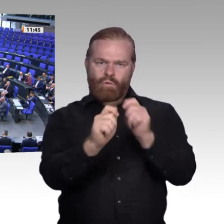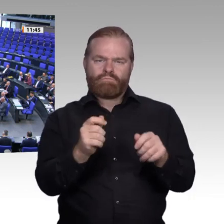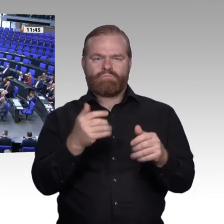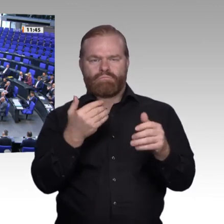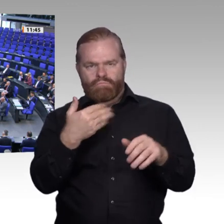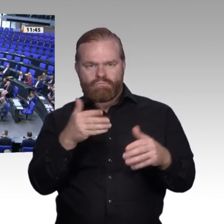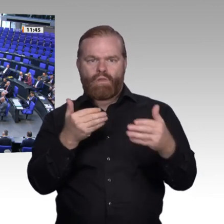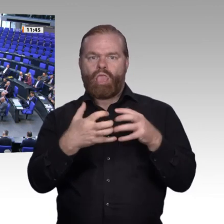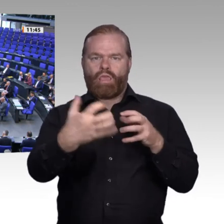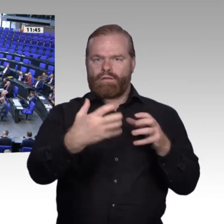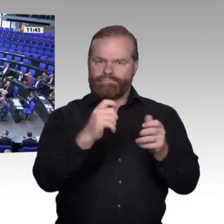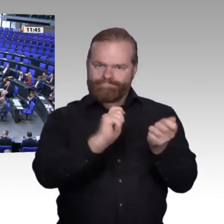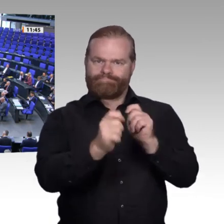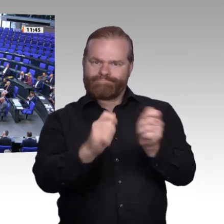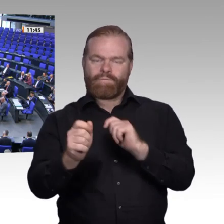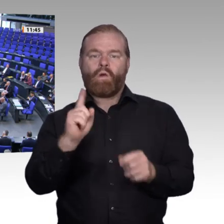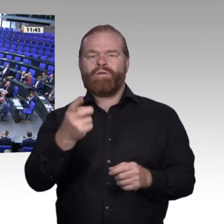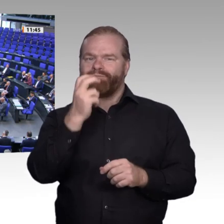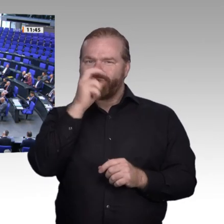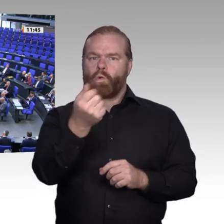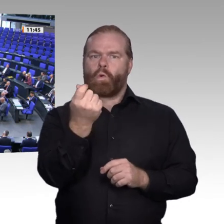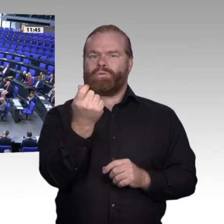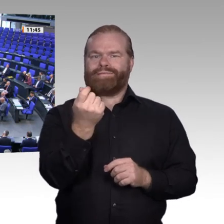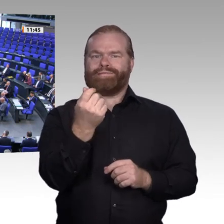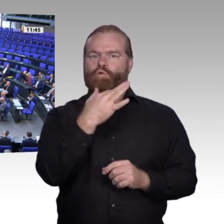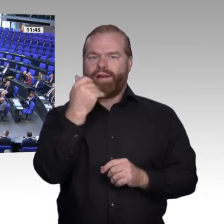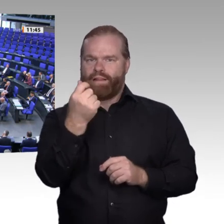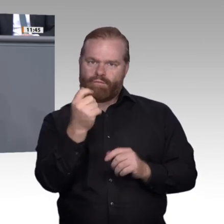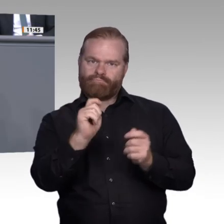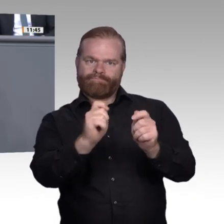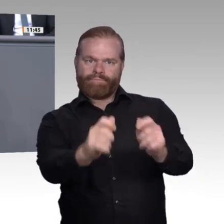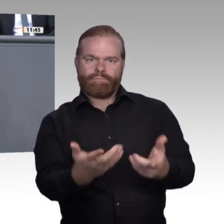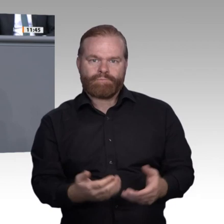Die AfD plädiert bei aller Digitalisierungseuphorie dafür, die Menschen nicht aus dem Blick